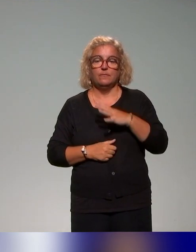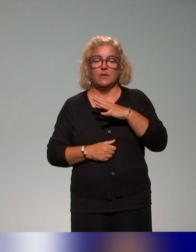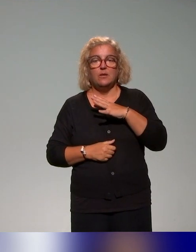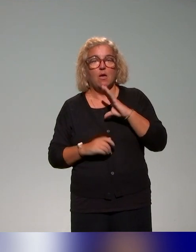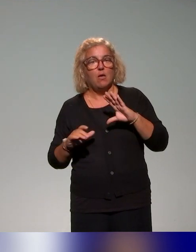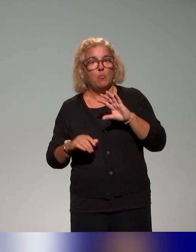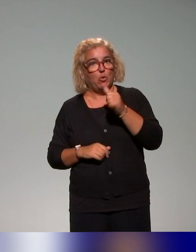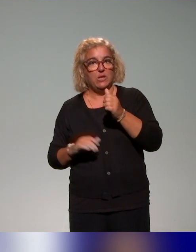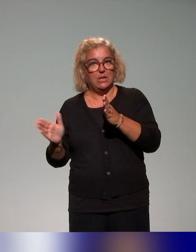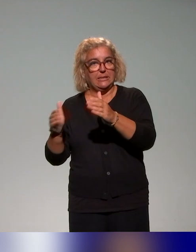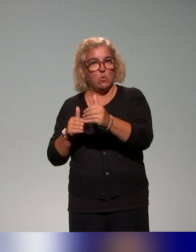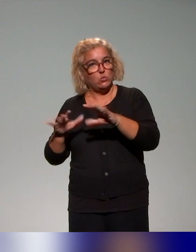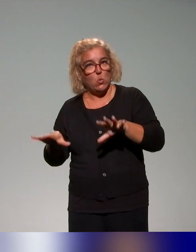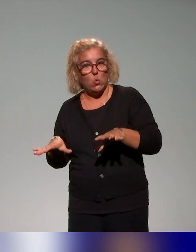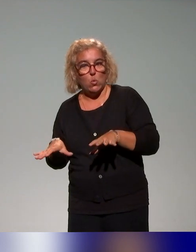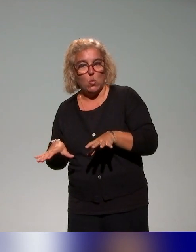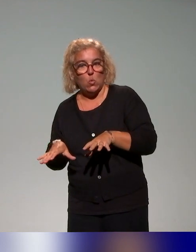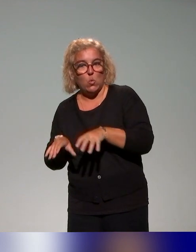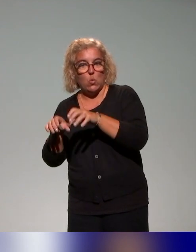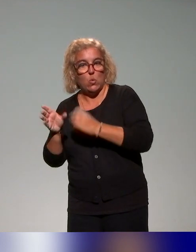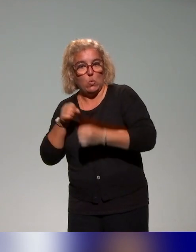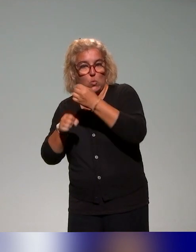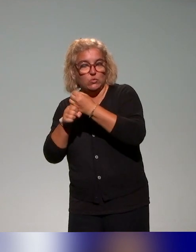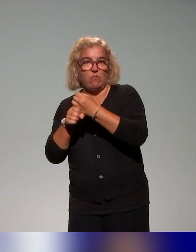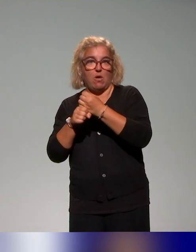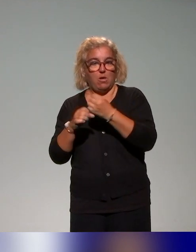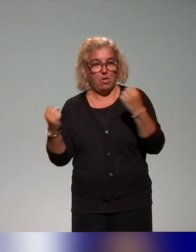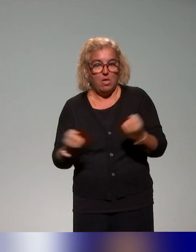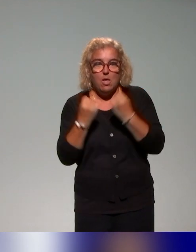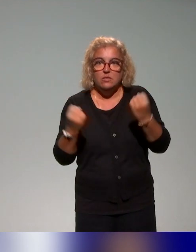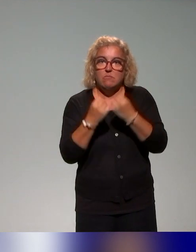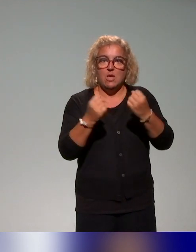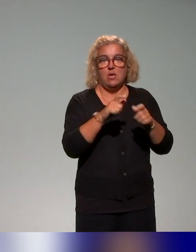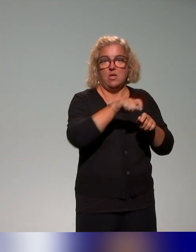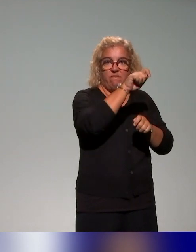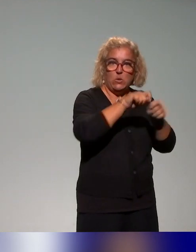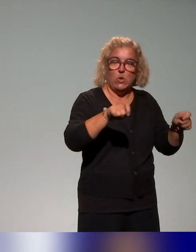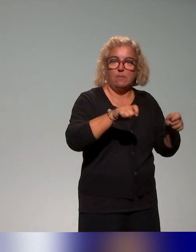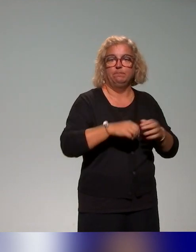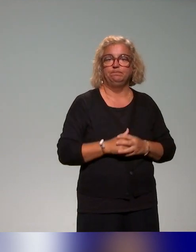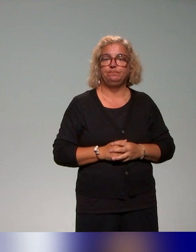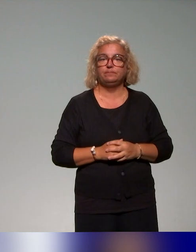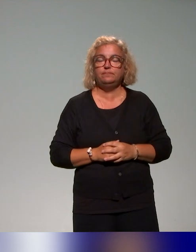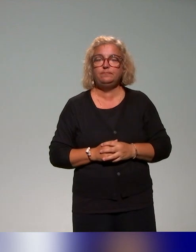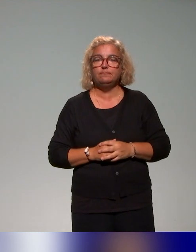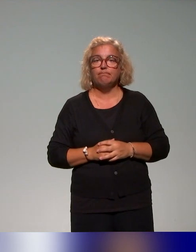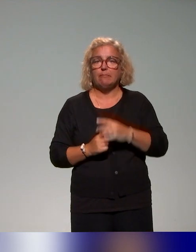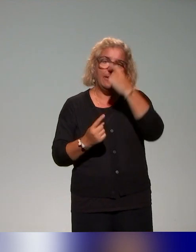de conception, d'animation et d'évaluation dans le cadre de l'approche inclusive. Donc ce sont des thématiques qu'on aborde justement avec les conseillers